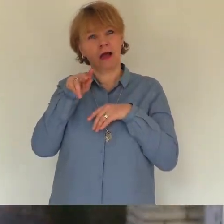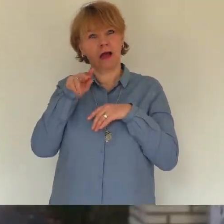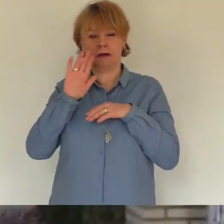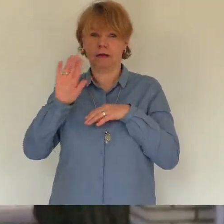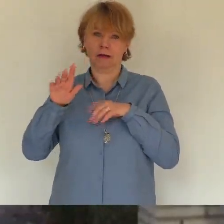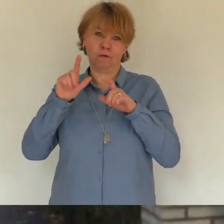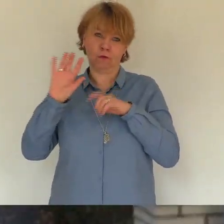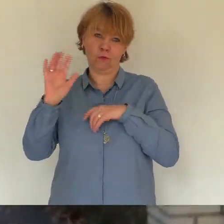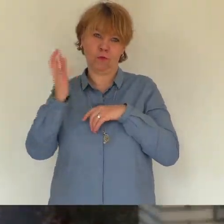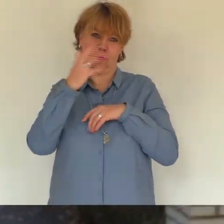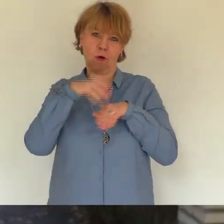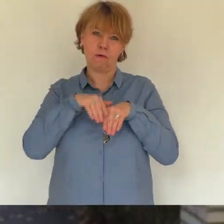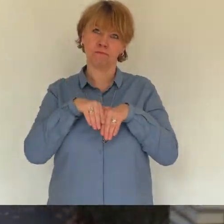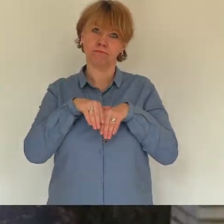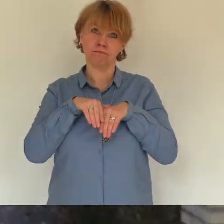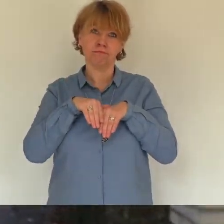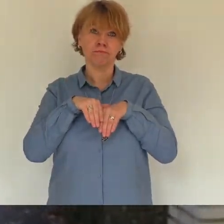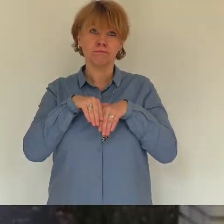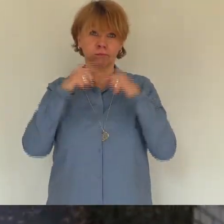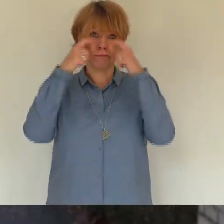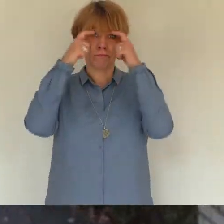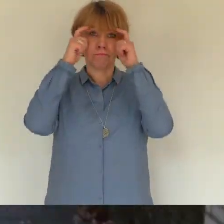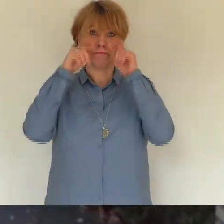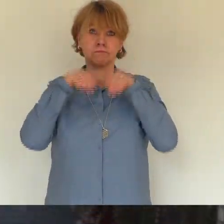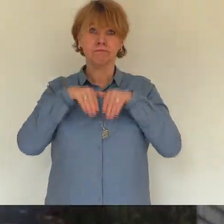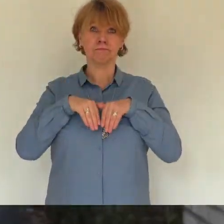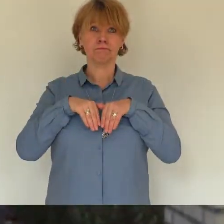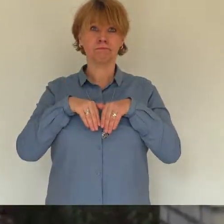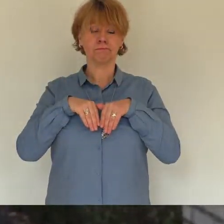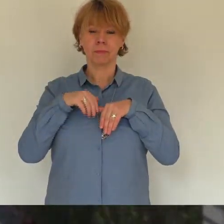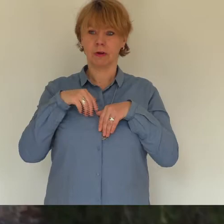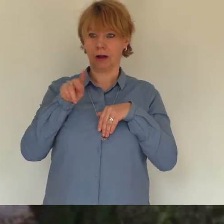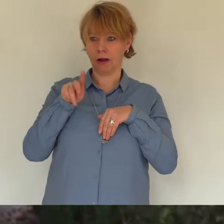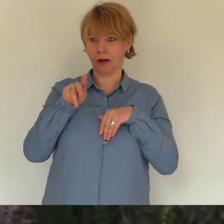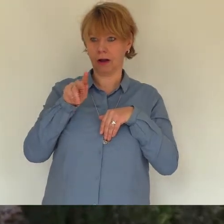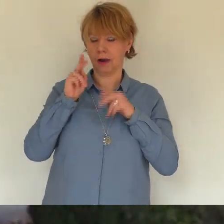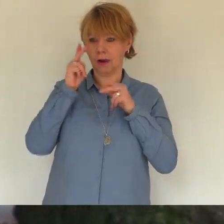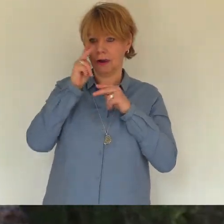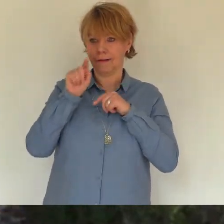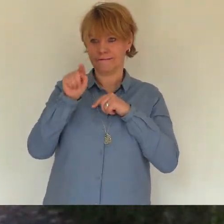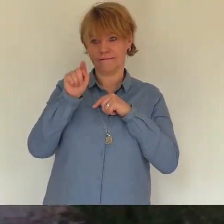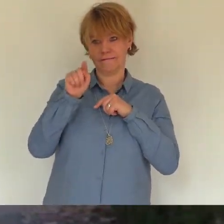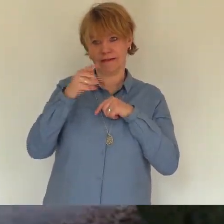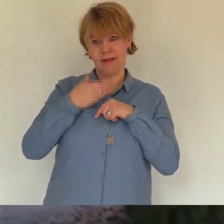tausend mal hatten wir in der familie alles besprochen und zweifel du wirklich